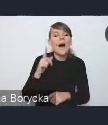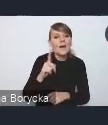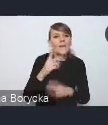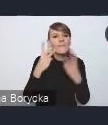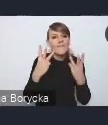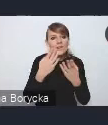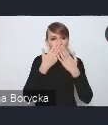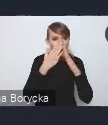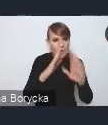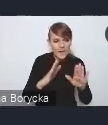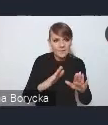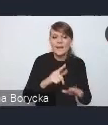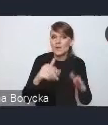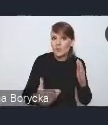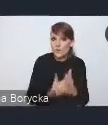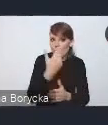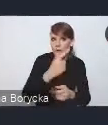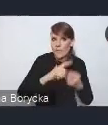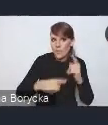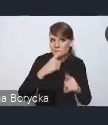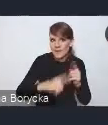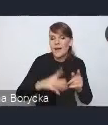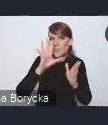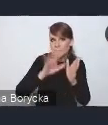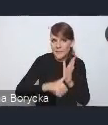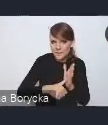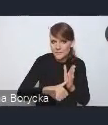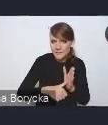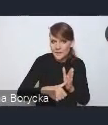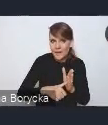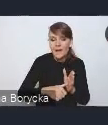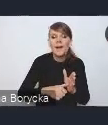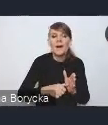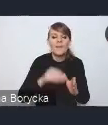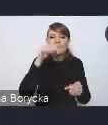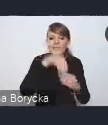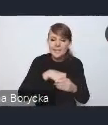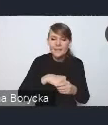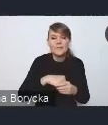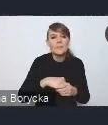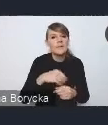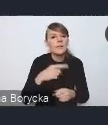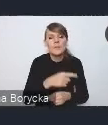że w tej nowej Polityce Miejskiej, w szczególności bardzo ważnym dla nas